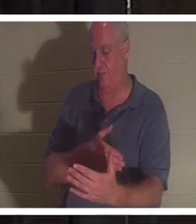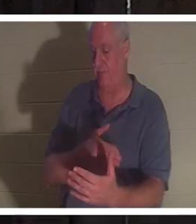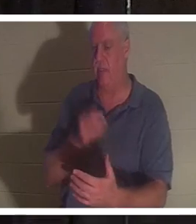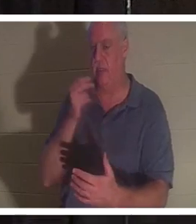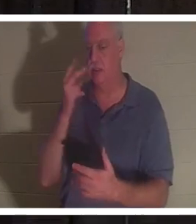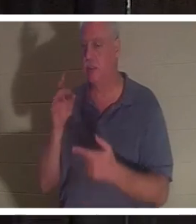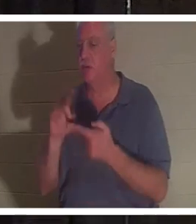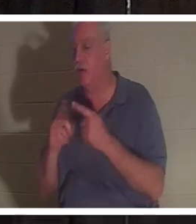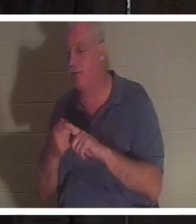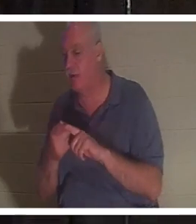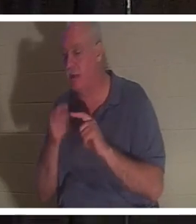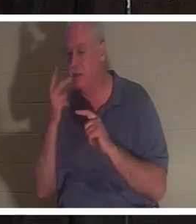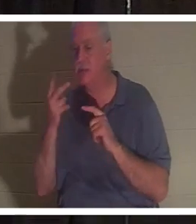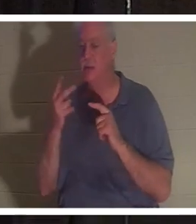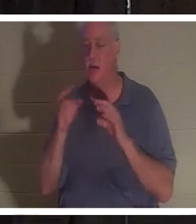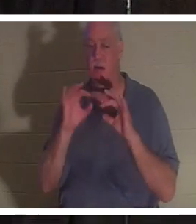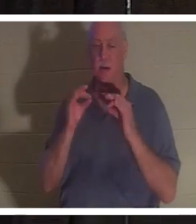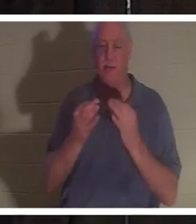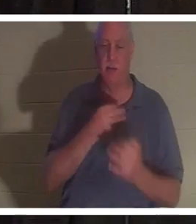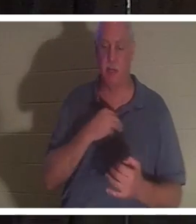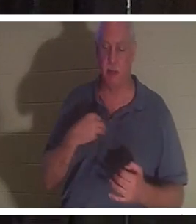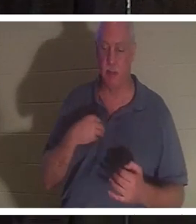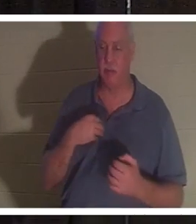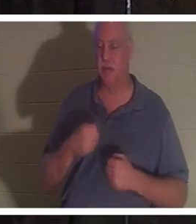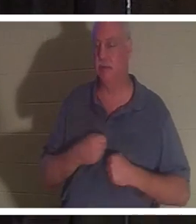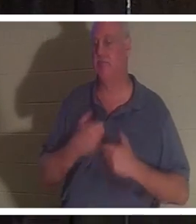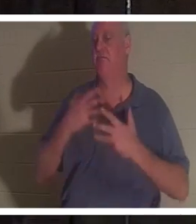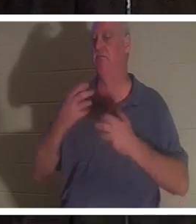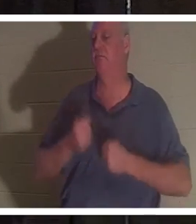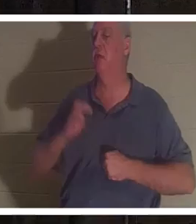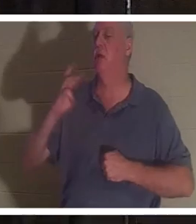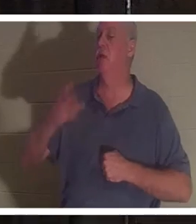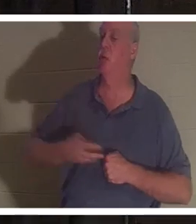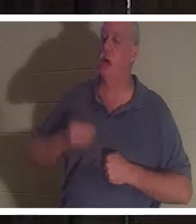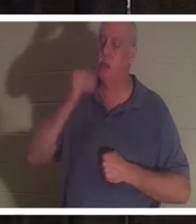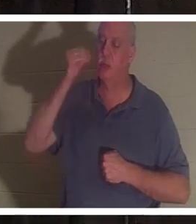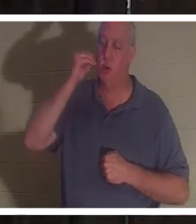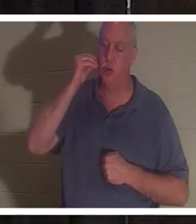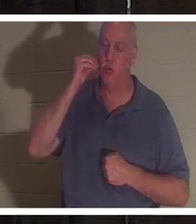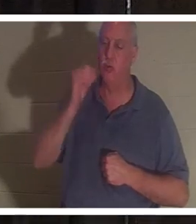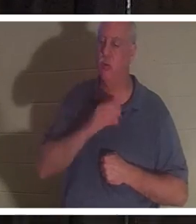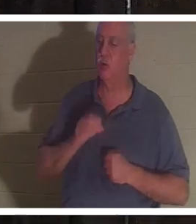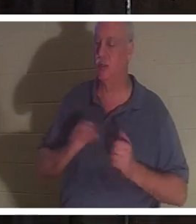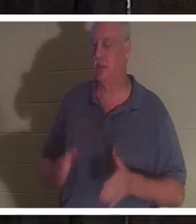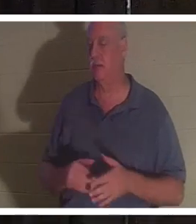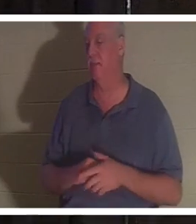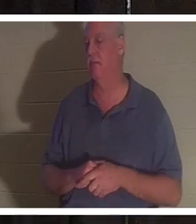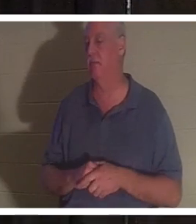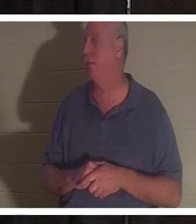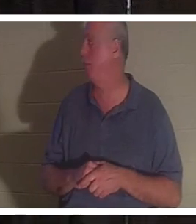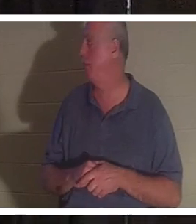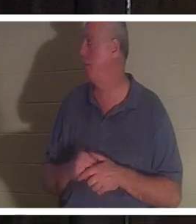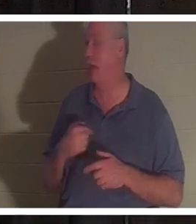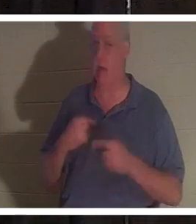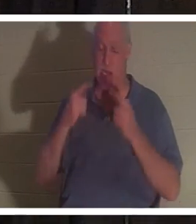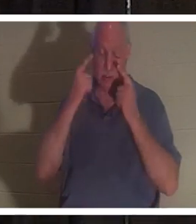des parents et ils chantaient tous "Welcome home Christine". J'étais en larmes juste en l'entendant, toi